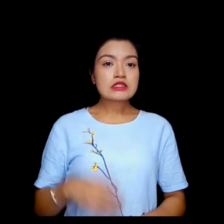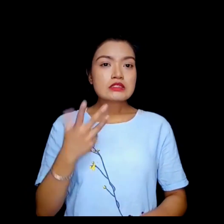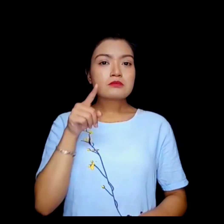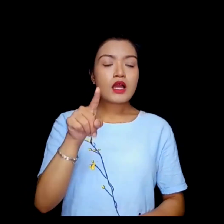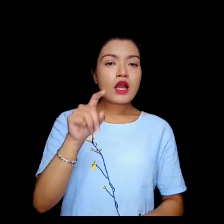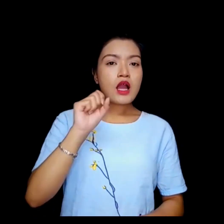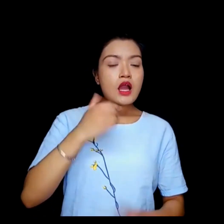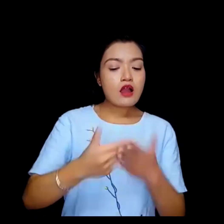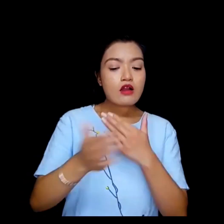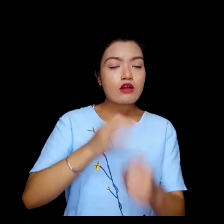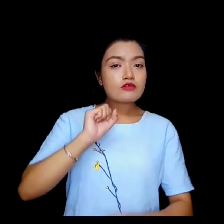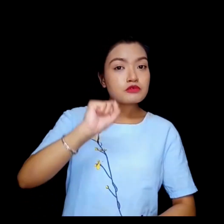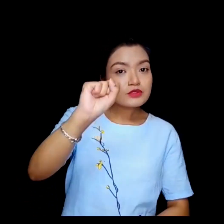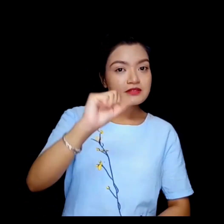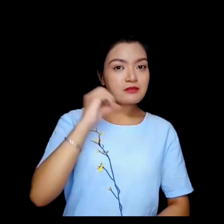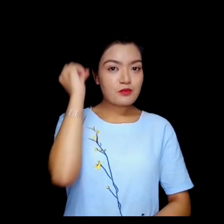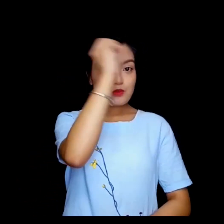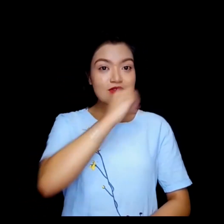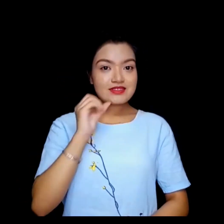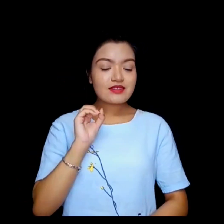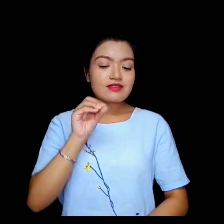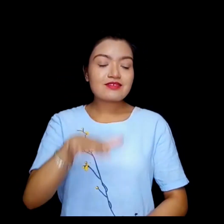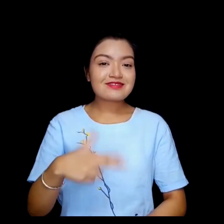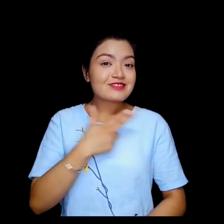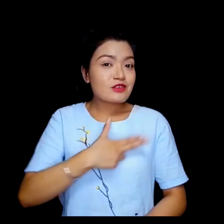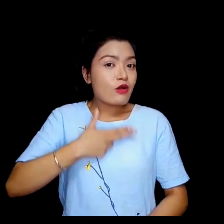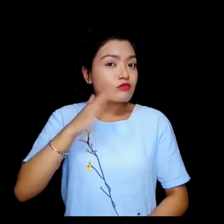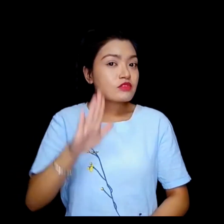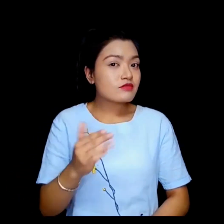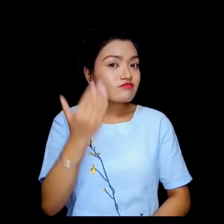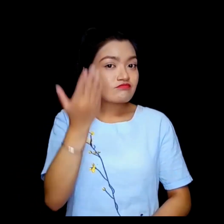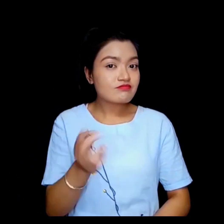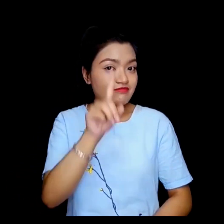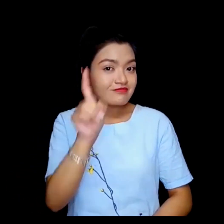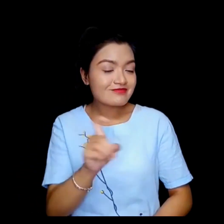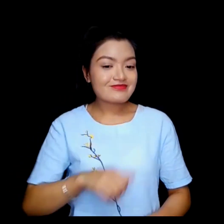तपाई आफैलाई परिचय दिन चहानुहुन्छ